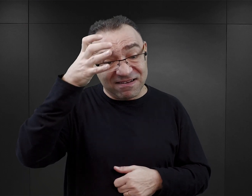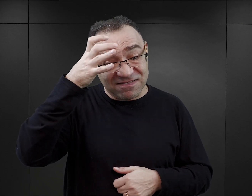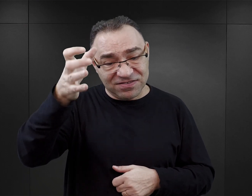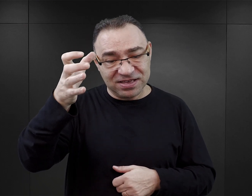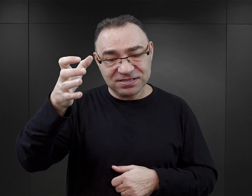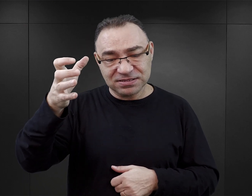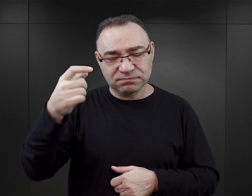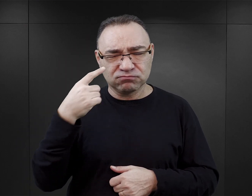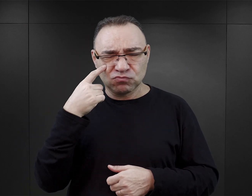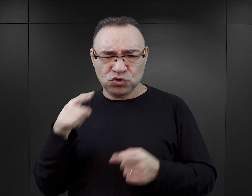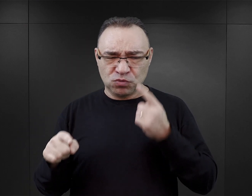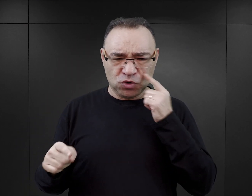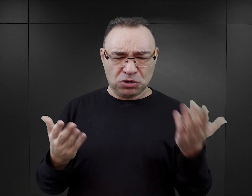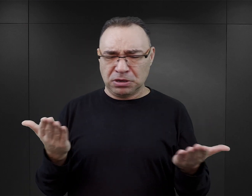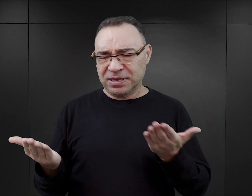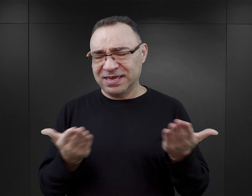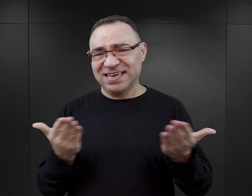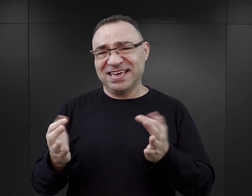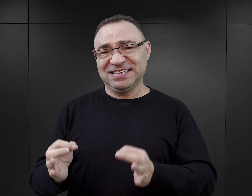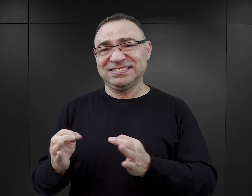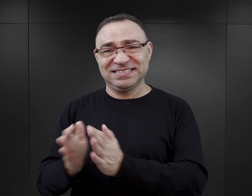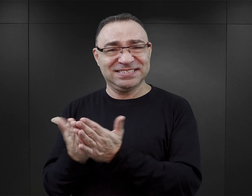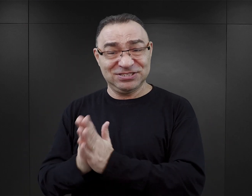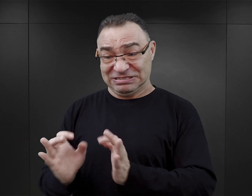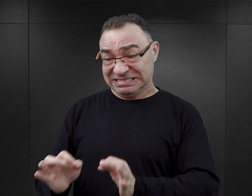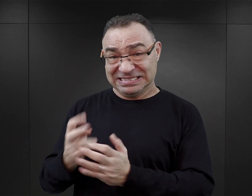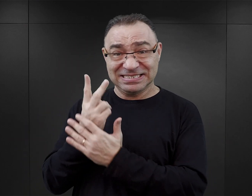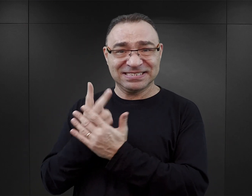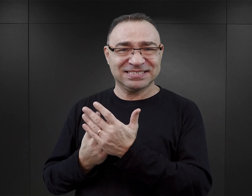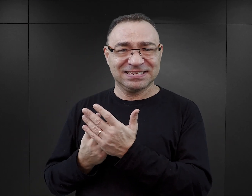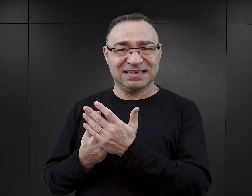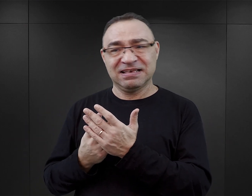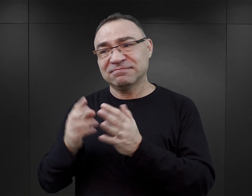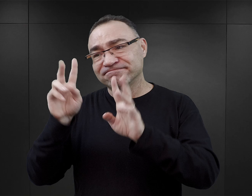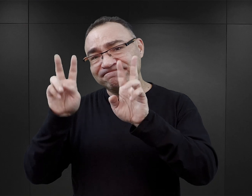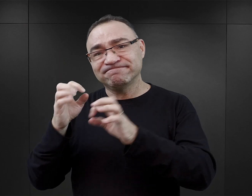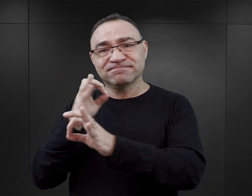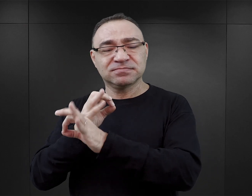z łatwością zauważy we współczesnej literaturze dotyczącej Auschwitz,